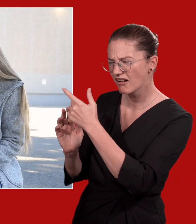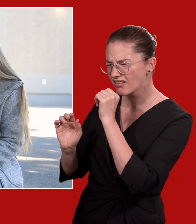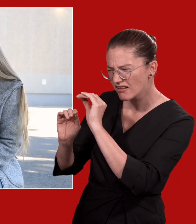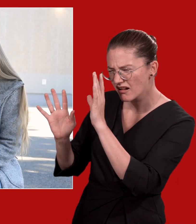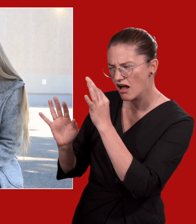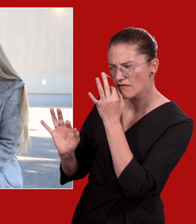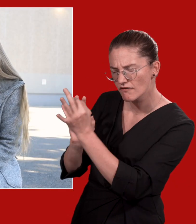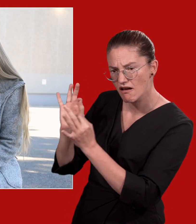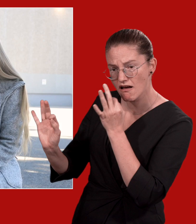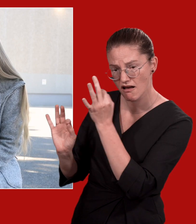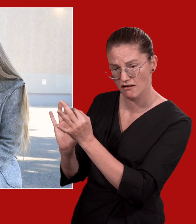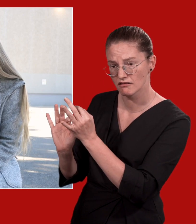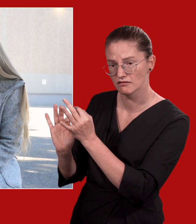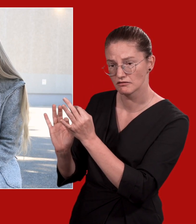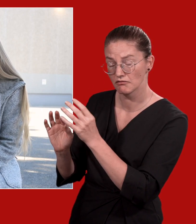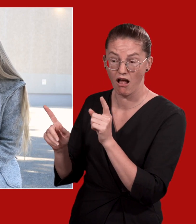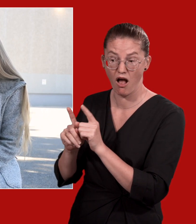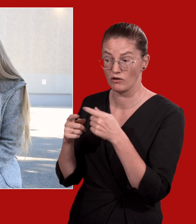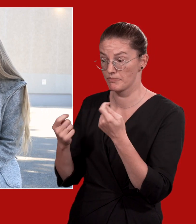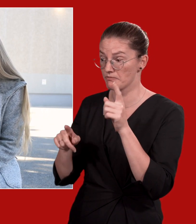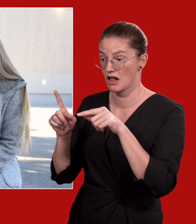In gewissen Situationen können uns manchmal die Worte fehlen,